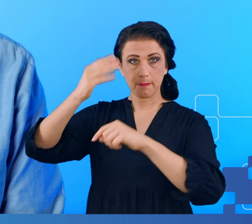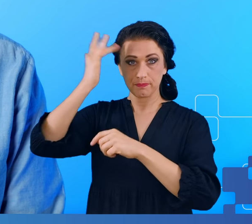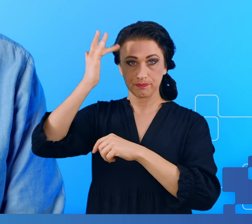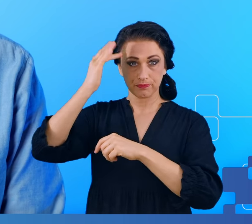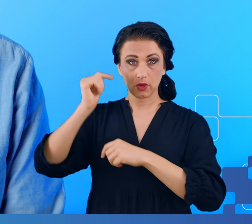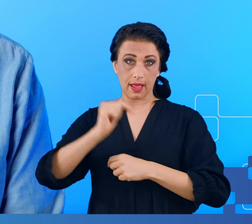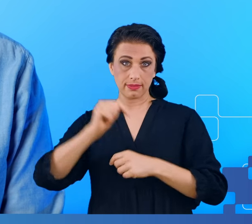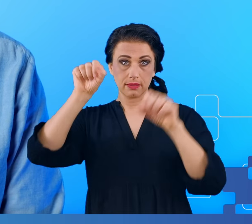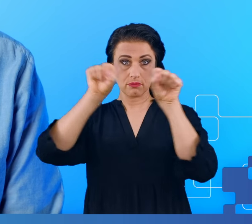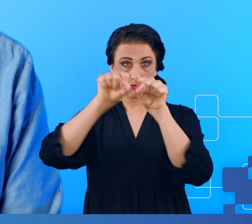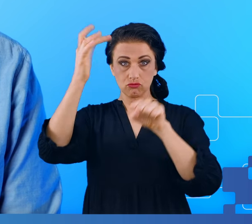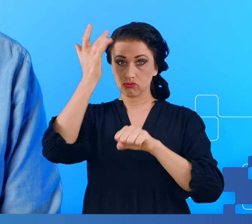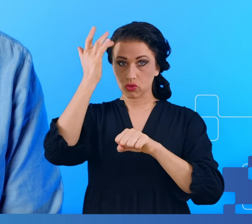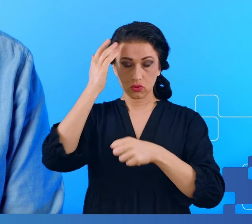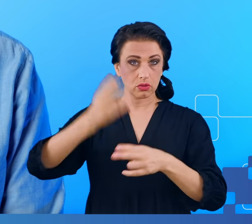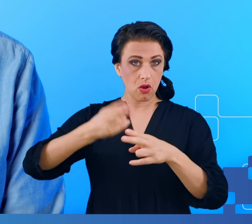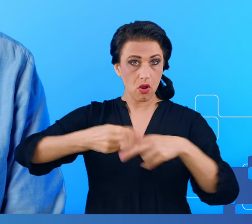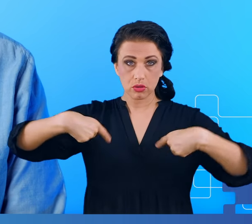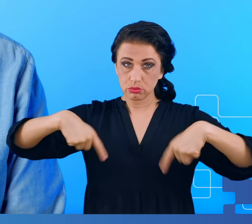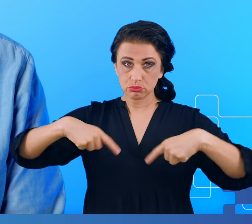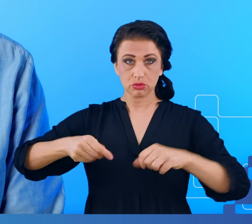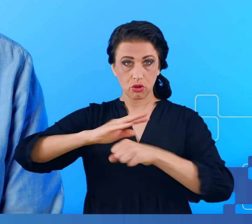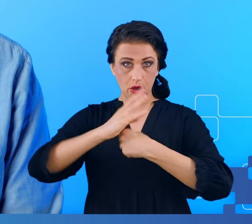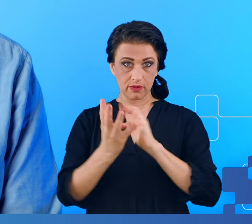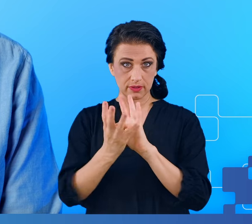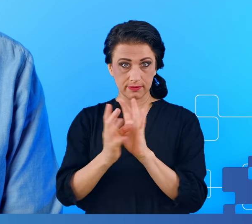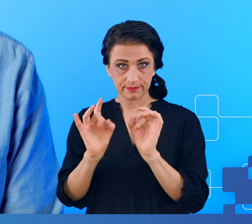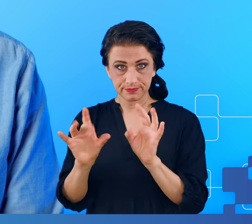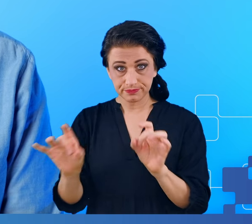Sprawa wydawała się tym bardziej interesująca, bo jak wiemy COVID-19